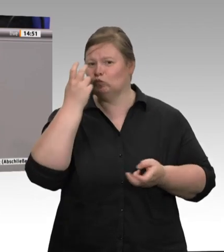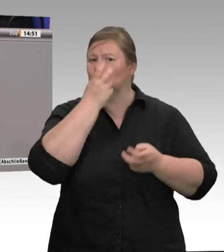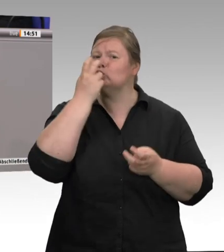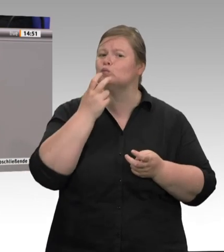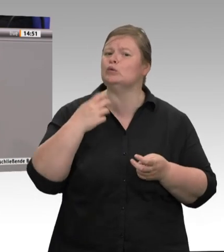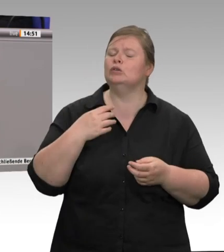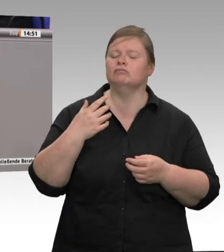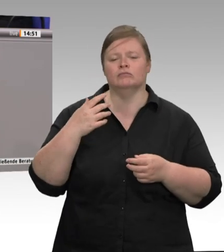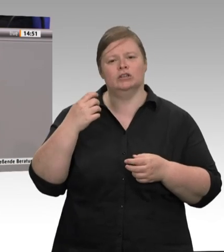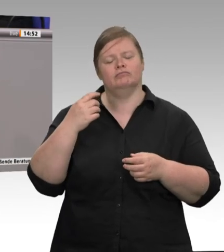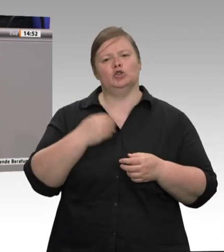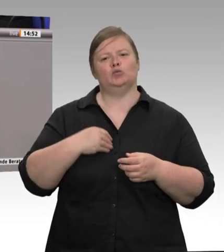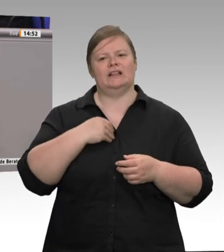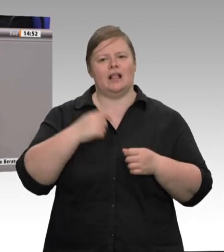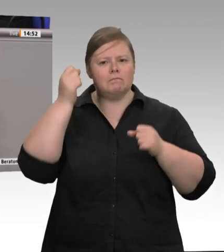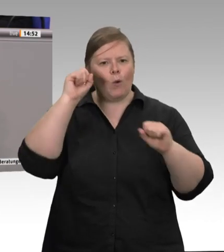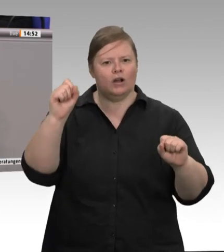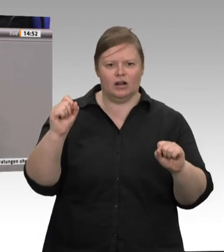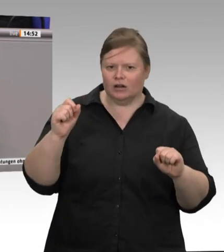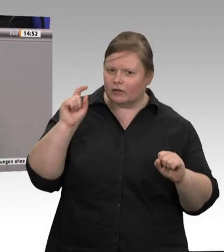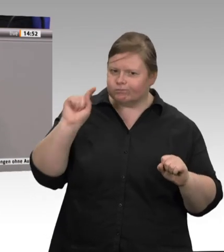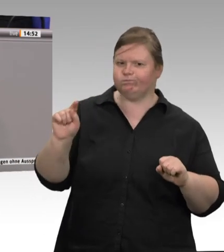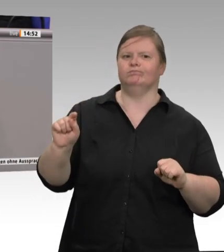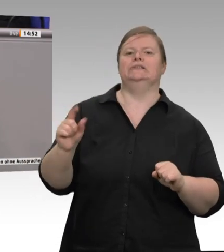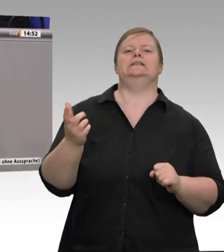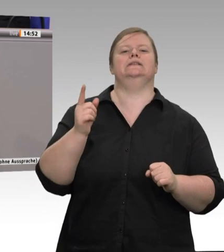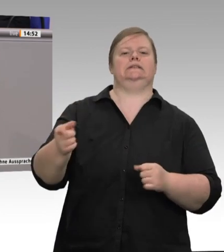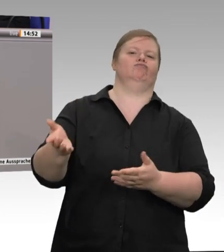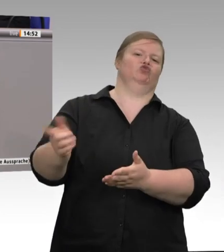keine Werkverträge und Subunternehmen, Arbeitszeiten von 7,5 Stunden, eingehaltene